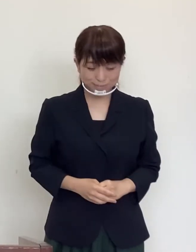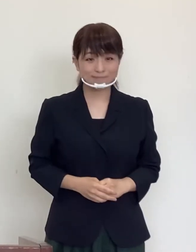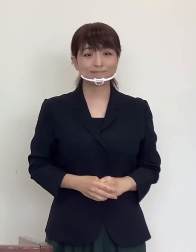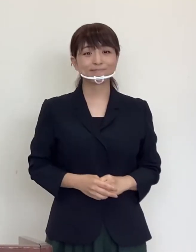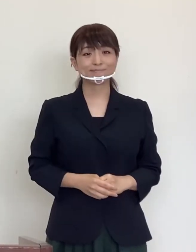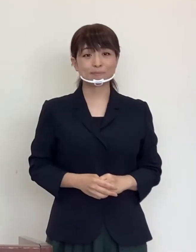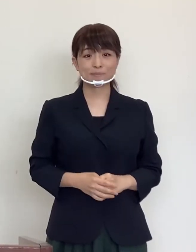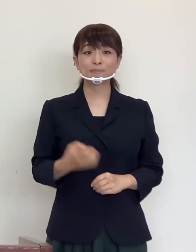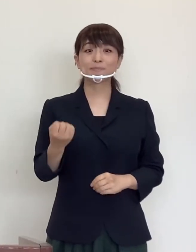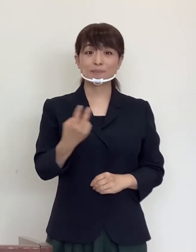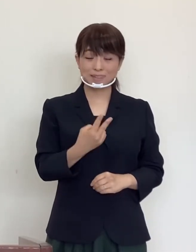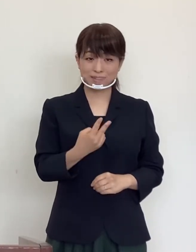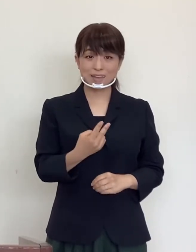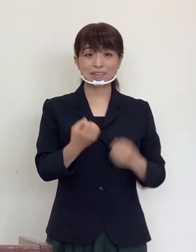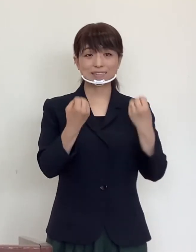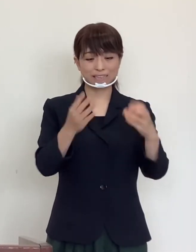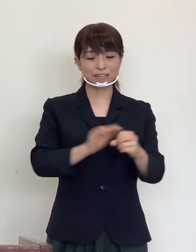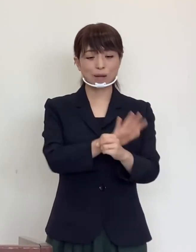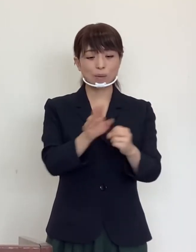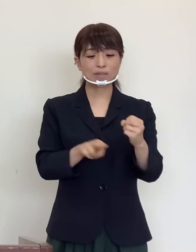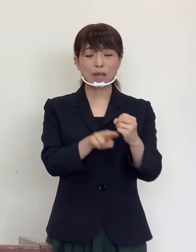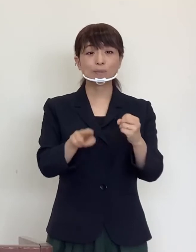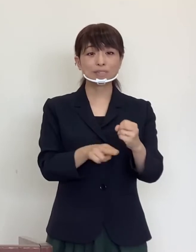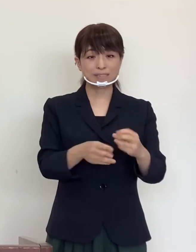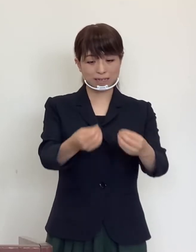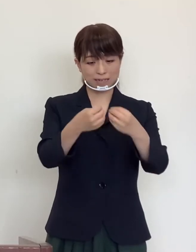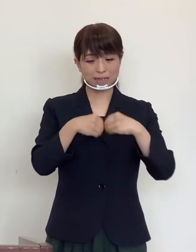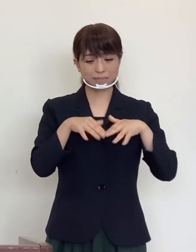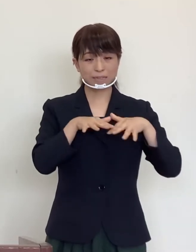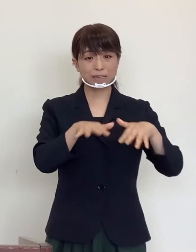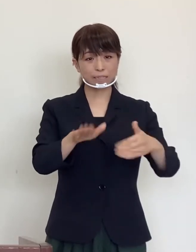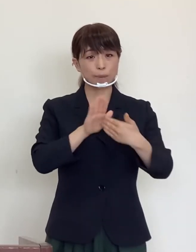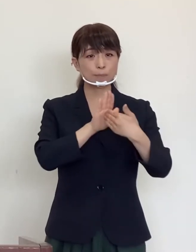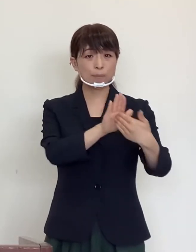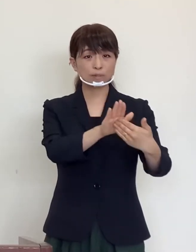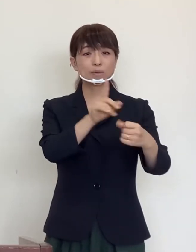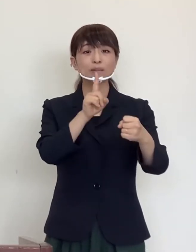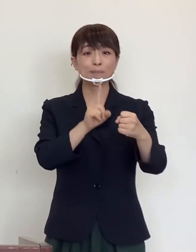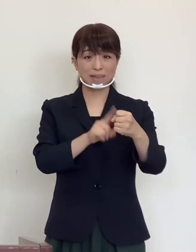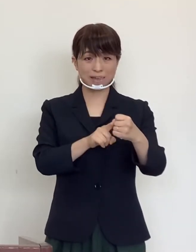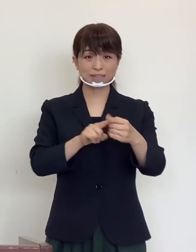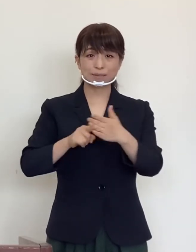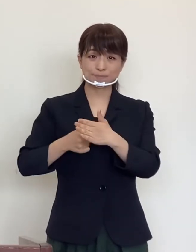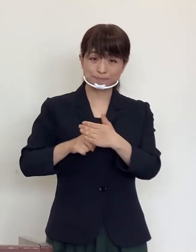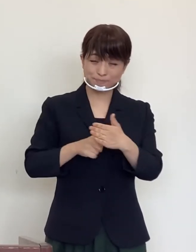また新型コロナウイルス感染症拡大防止 にご尽力いただいております